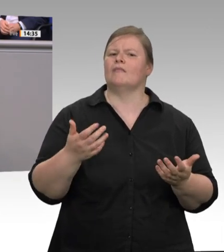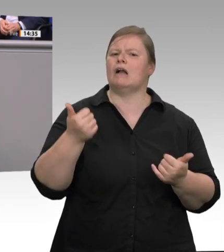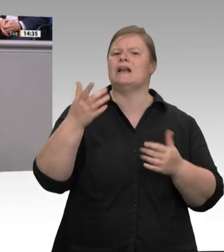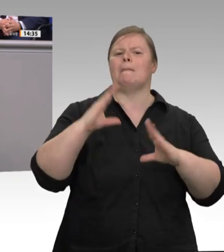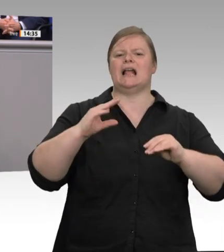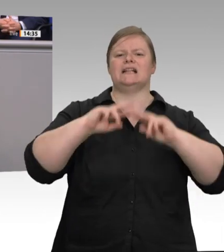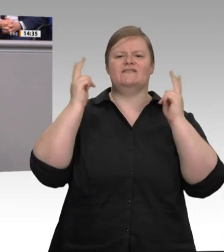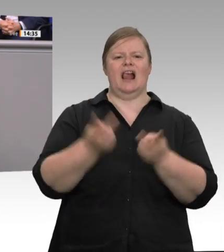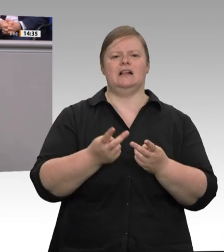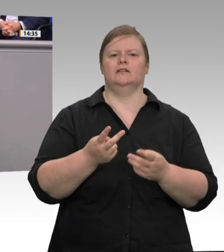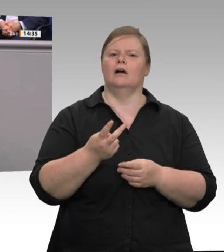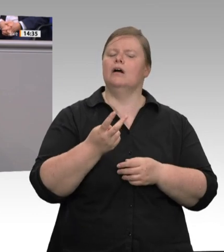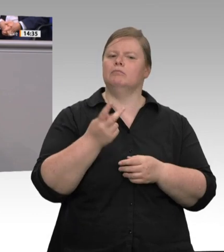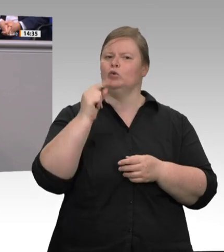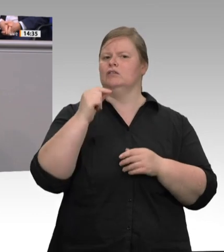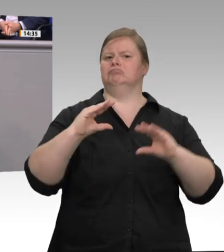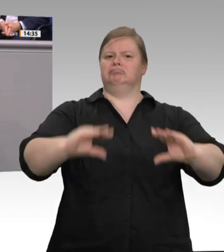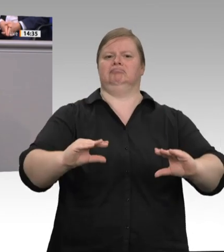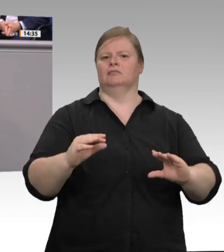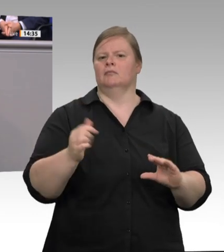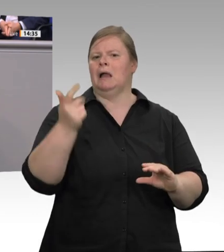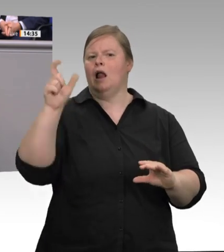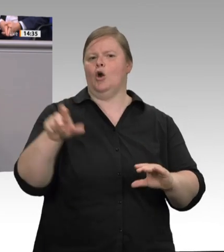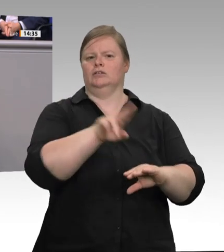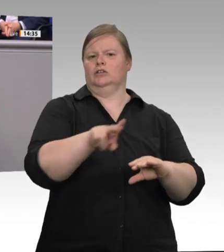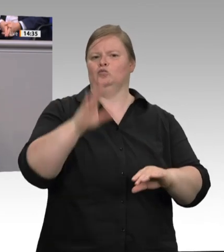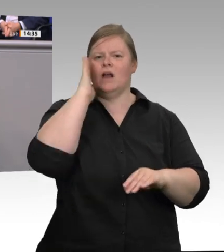Fragen wie Umlüftern, mehr Frischluft, besseren Filtern werden wir in der Arbeitsstättenverordnung